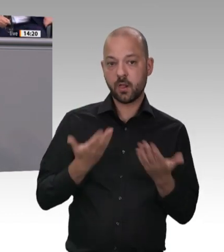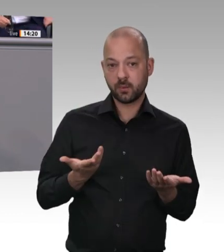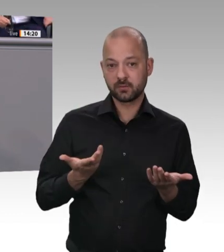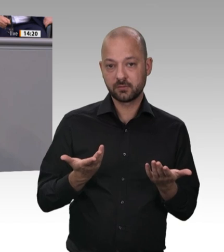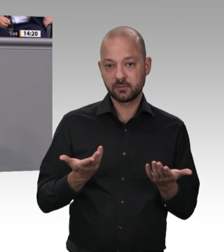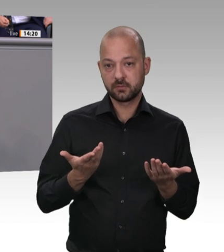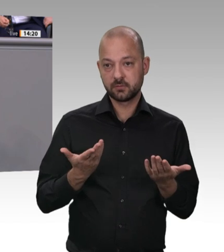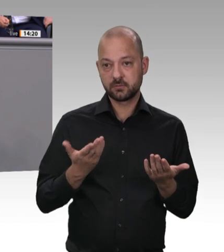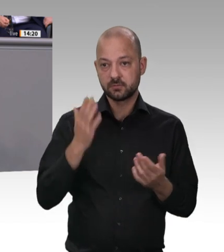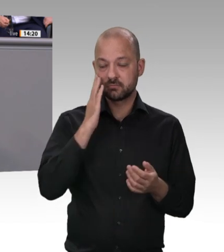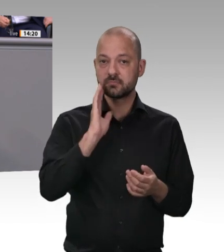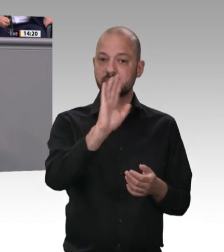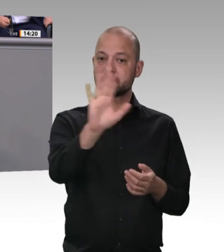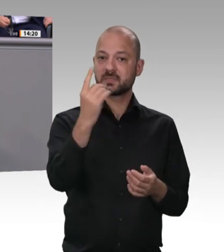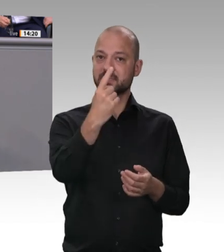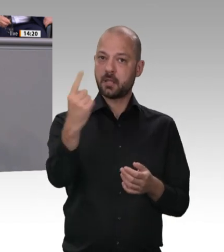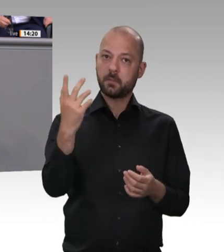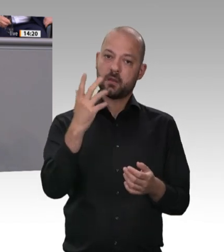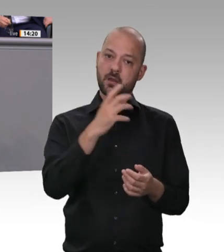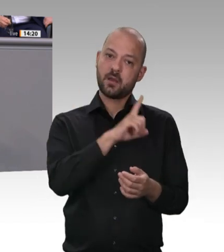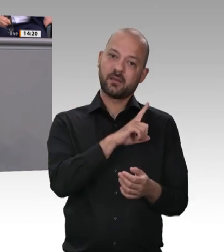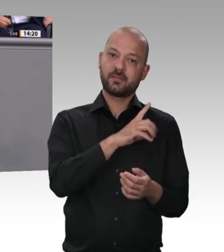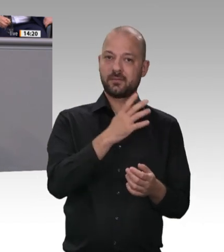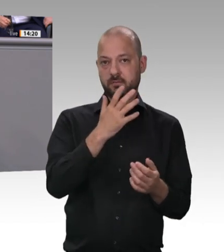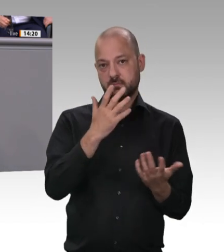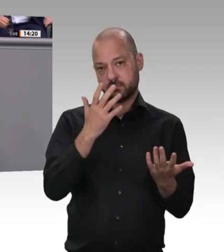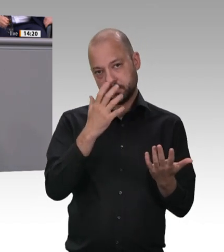sind und wo sie herkommen, gerecht zu werden. Es ist nämlich tatsächlich eine Schande,